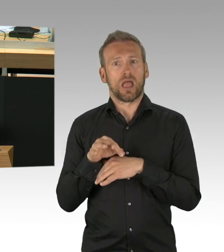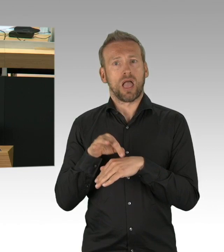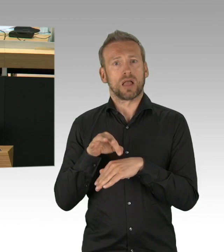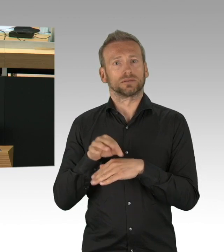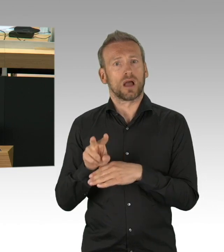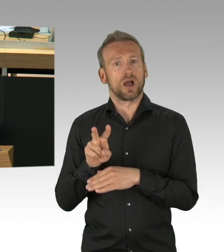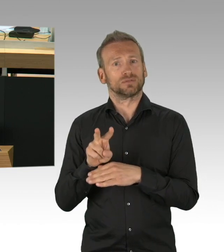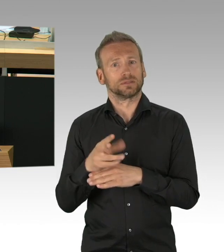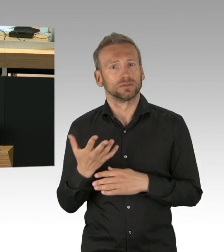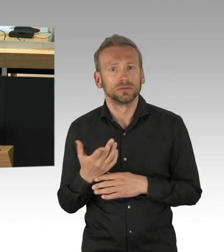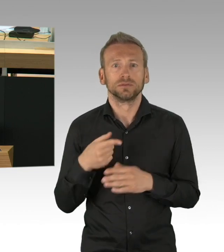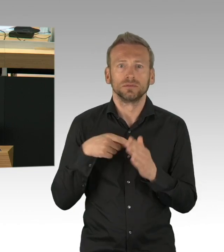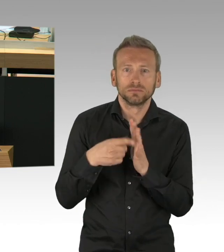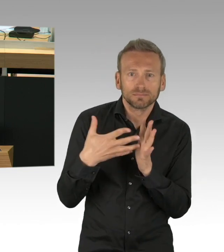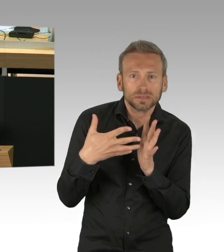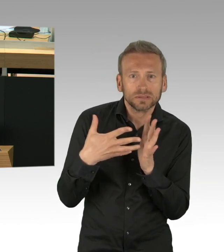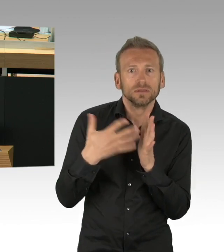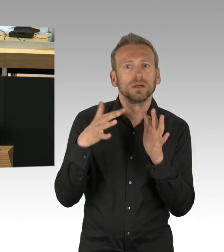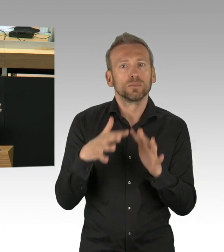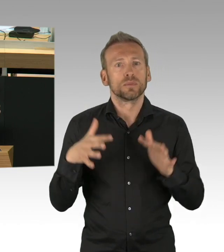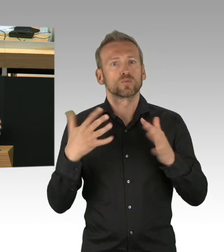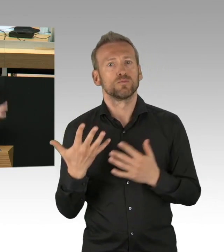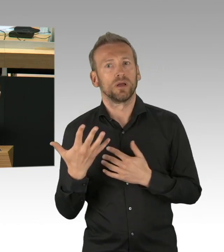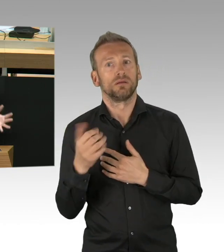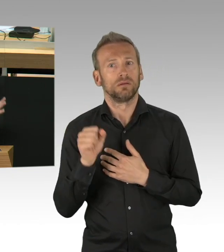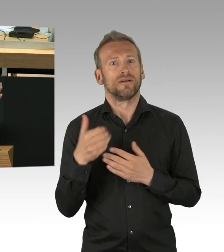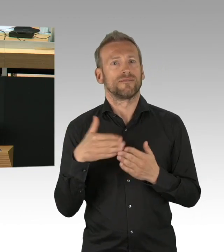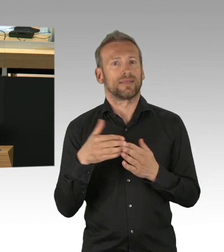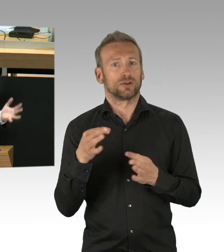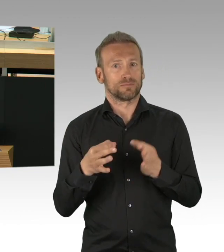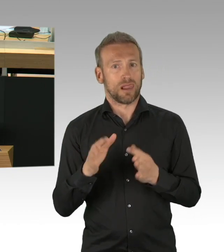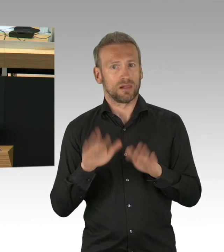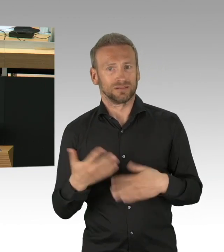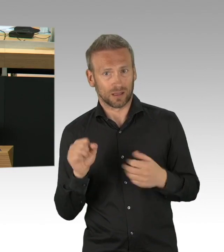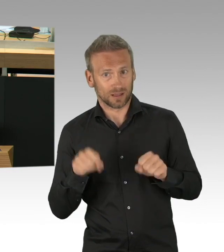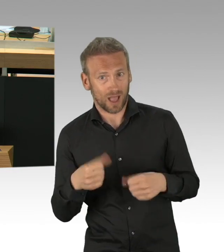die Wasserhähne sind alle kontaktlos. Ich frage mich, warum sind unsere Pflegeheime nicht so ausgestattet,